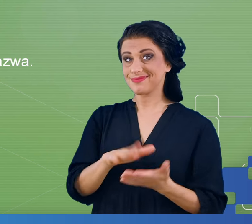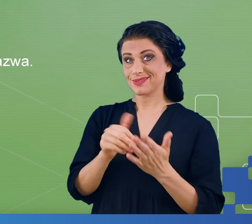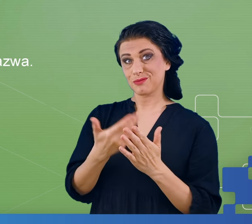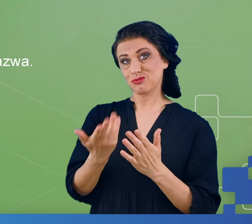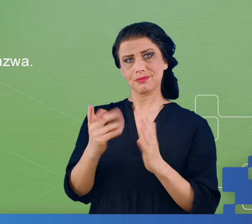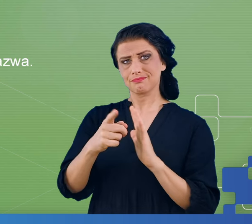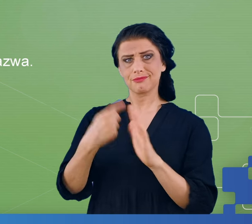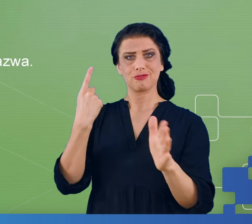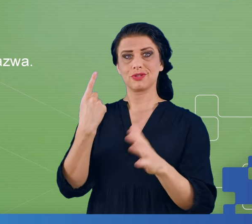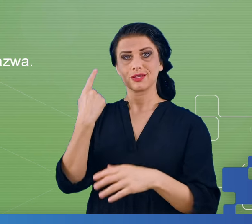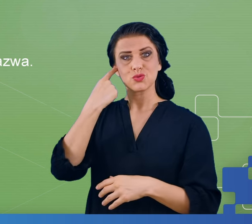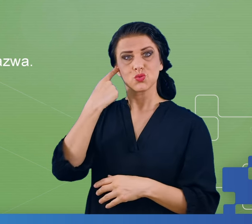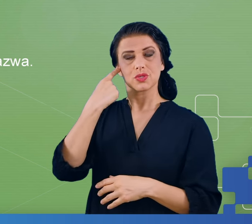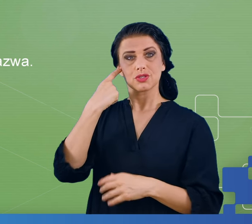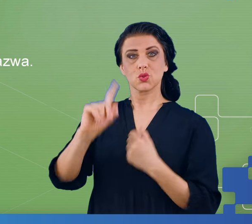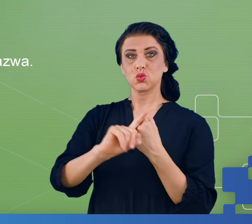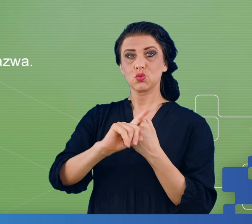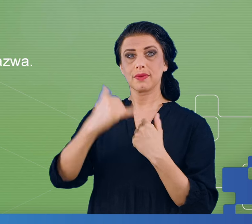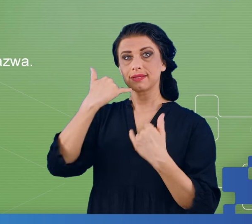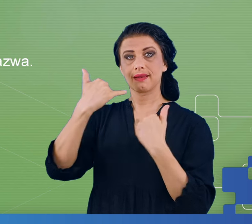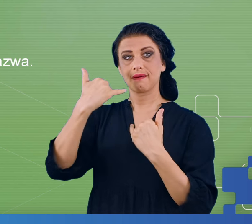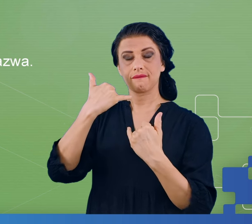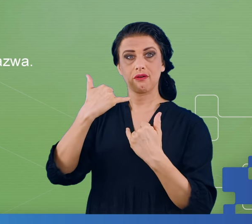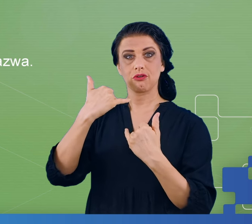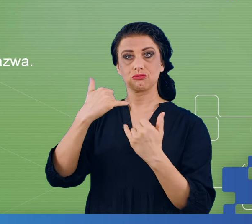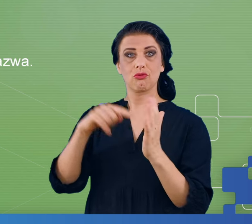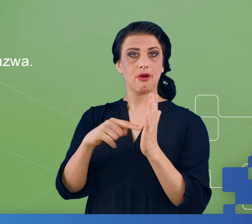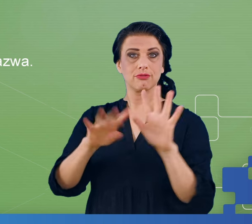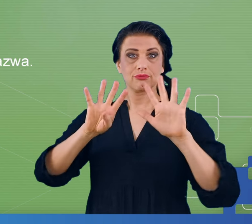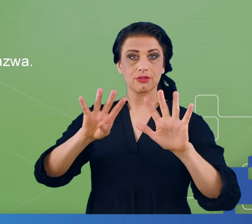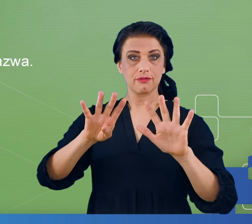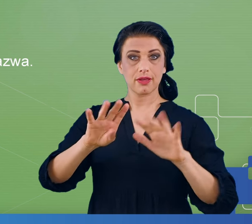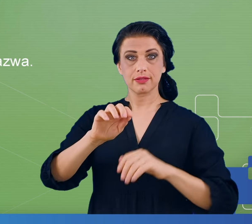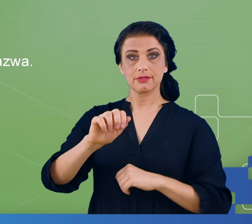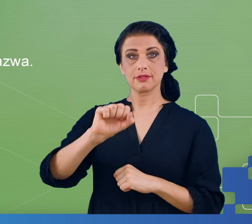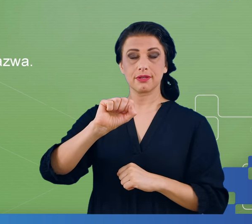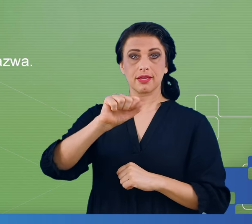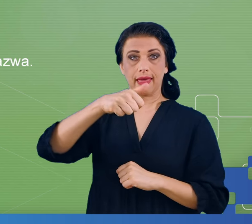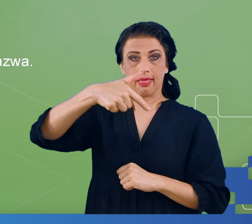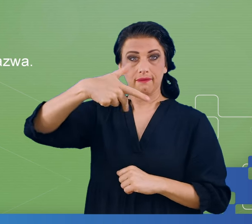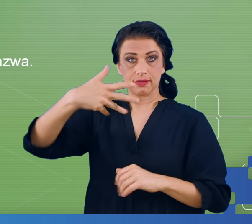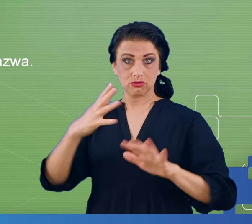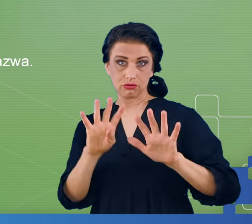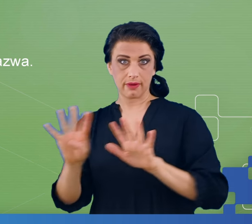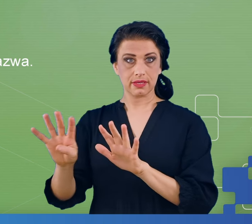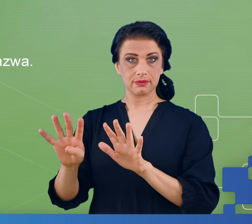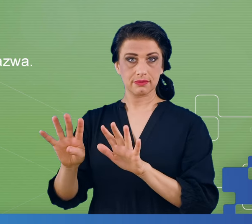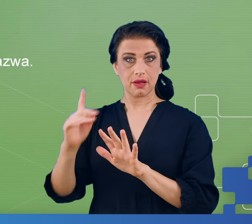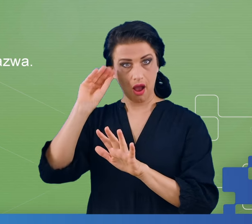pierwszy raz słyszanego numeru telefonu, a to będzie tylko 9 cyfr. Drugim eksperymentem w którym podejrzewaliśmy że mogą